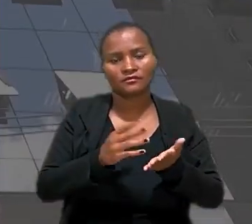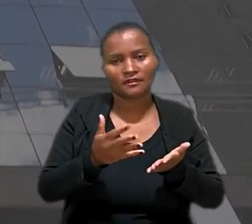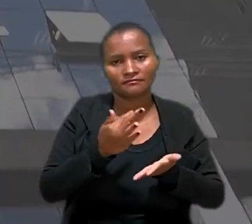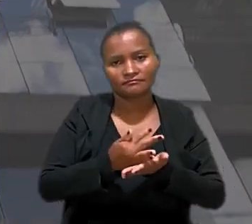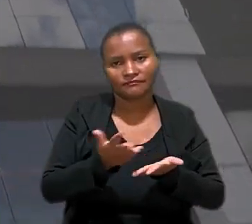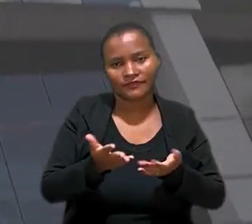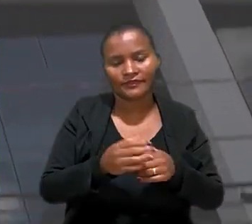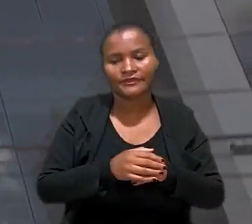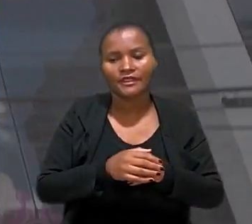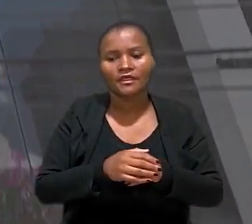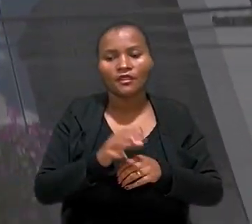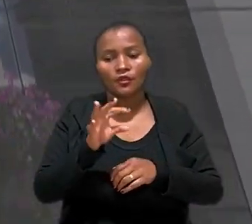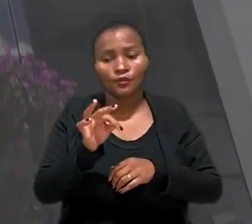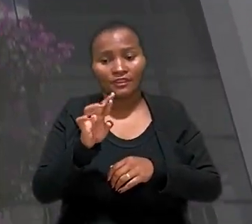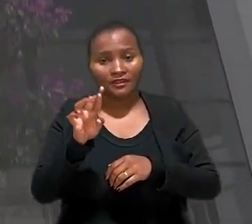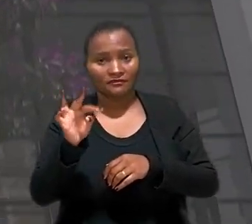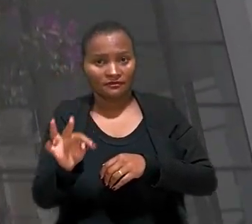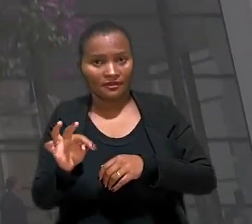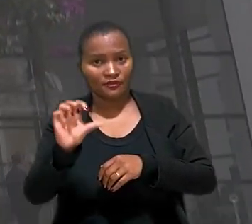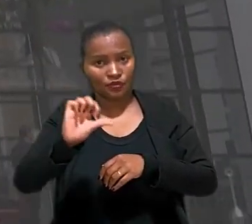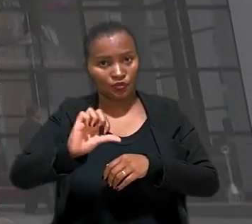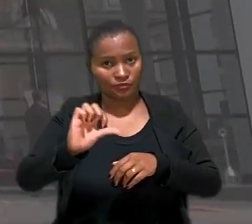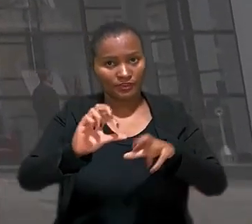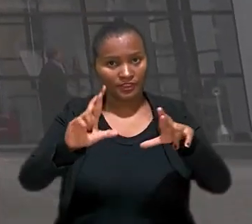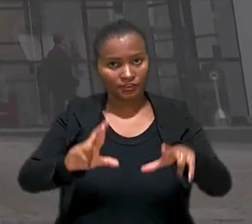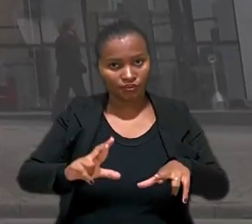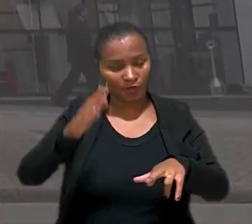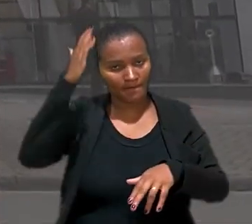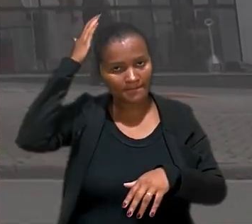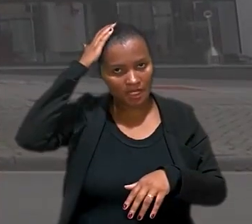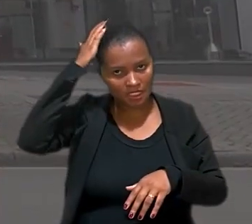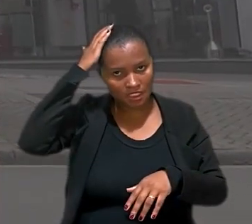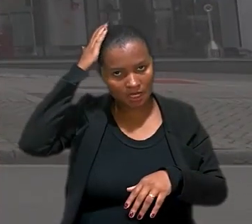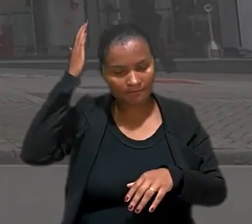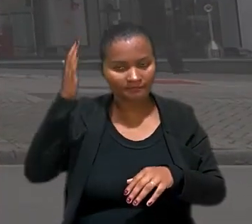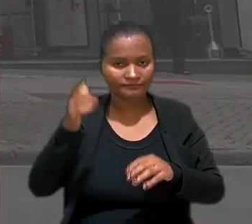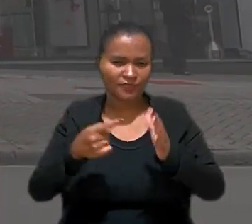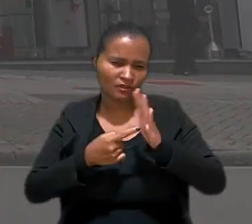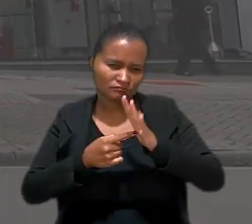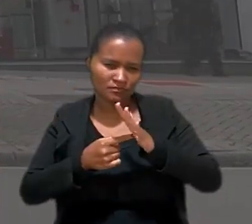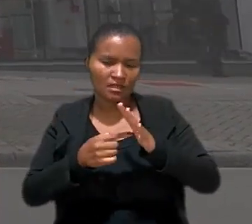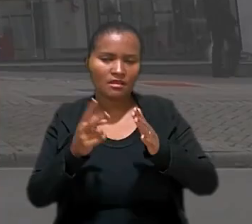O Tribunal Regional do do Trabalho 9° Região no Paraná, manteve sentença que rejeitou